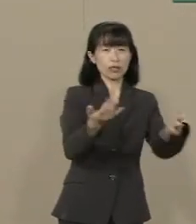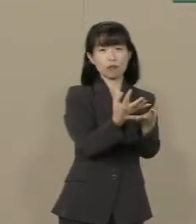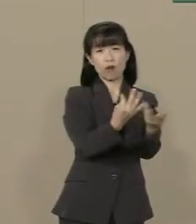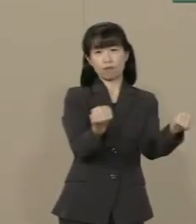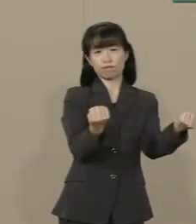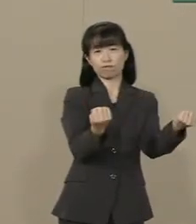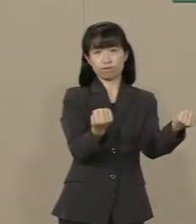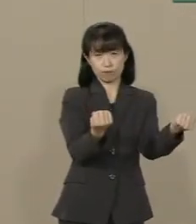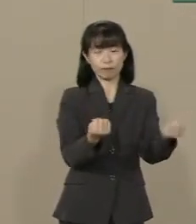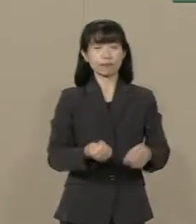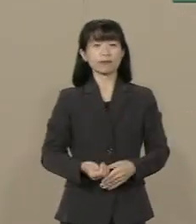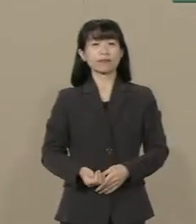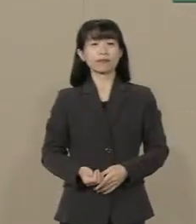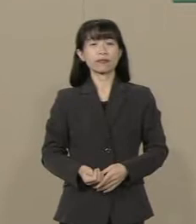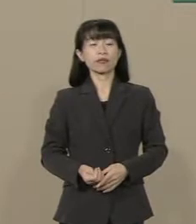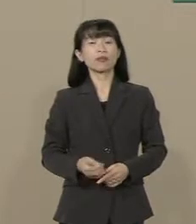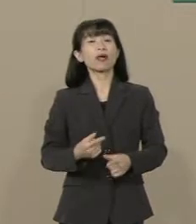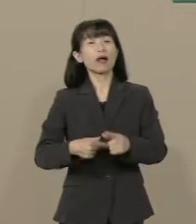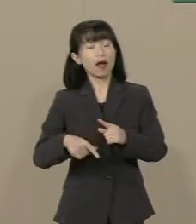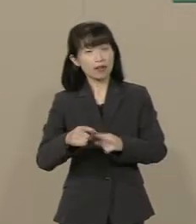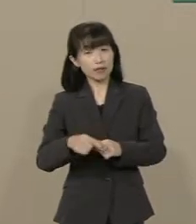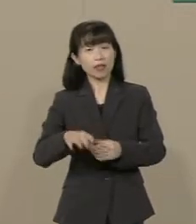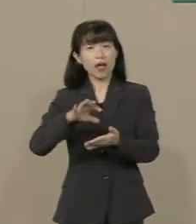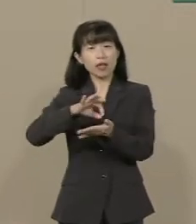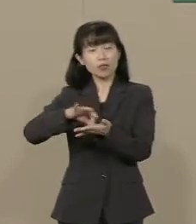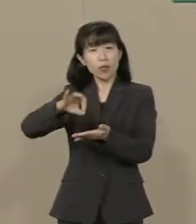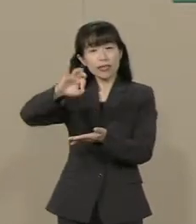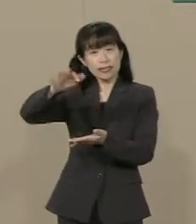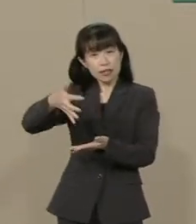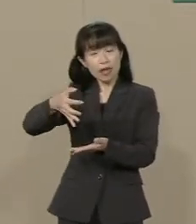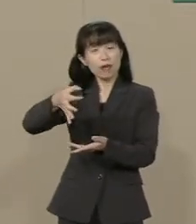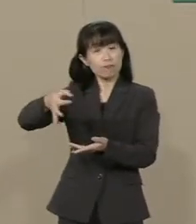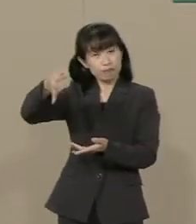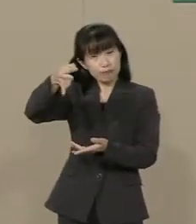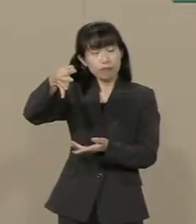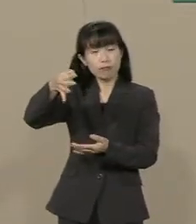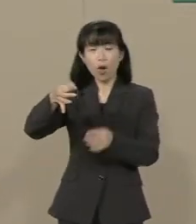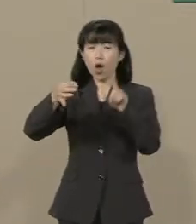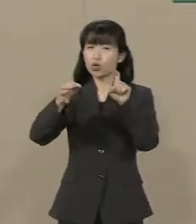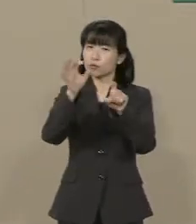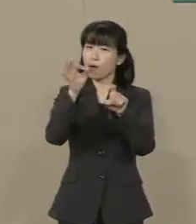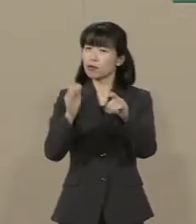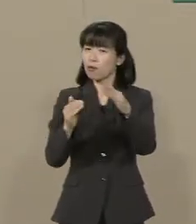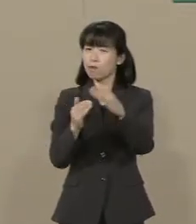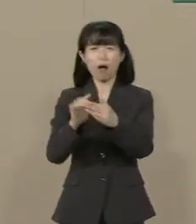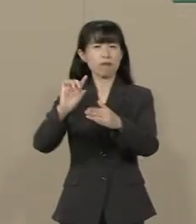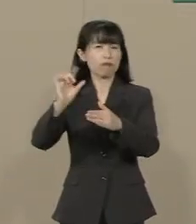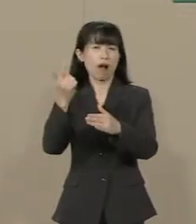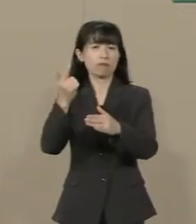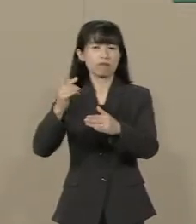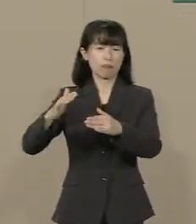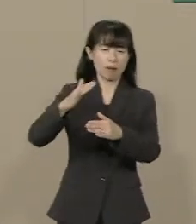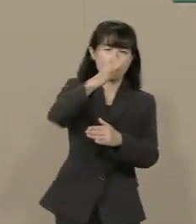さらに 消費増税は 10％では止まりません まだまだ上がります